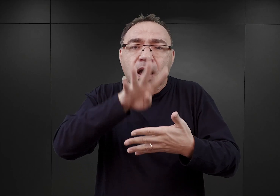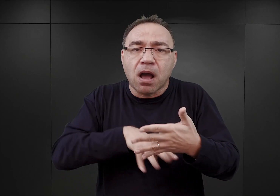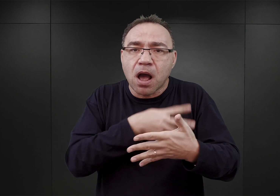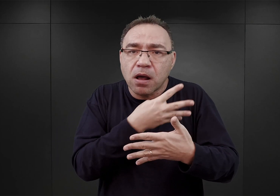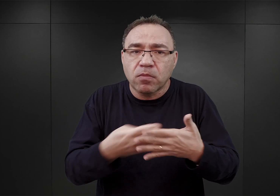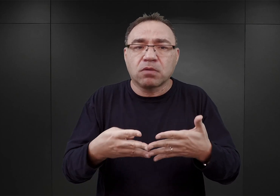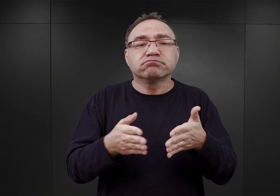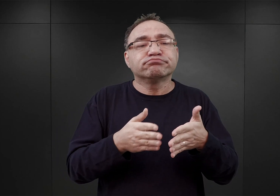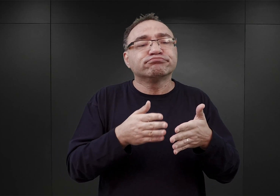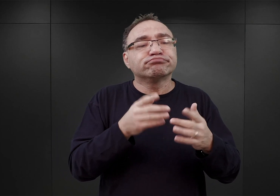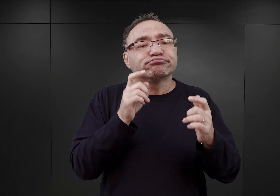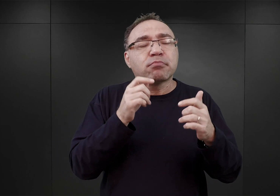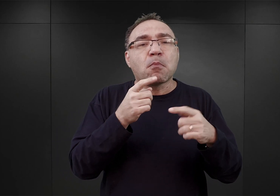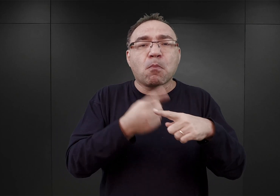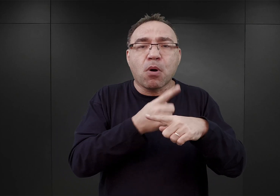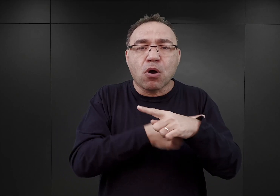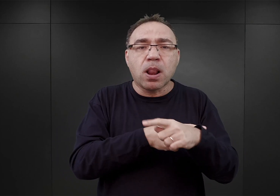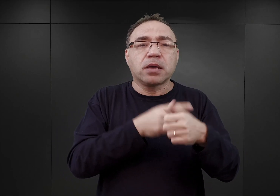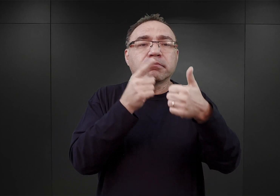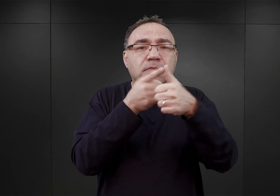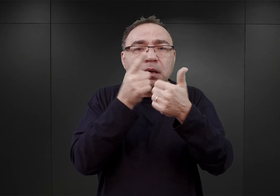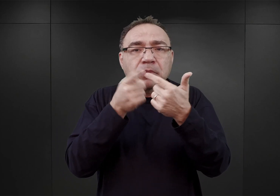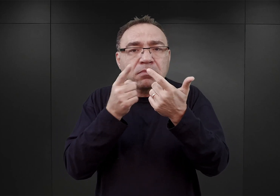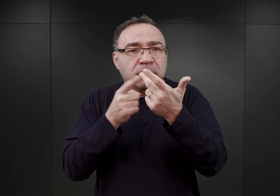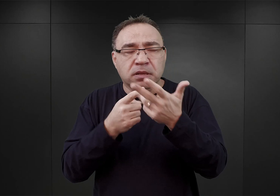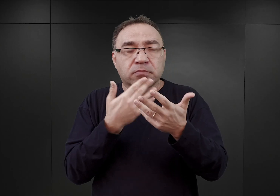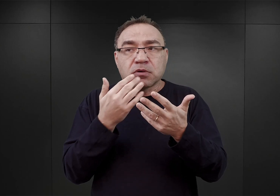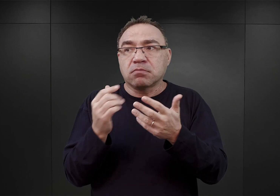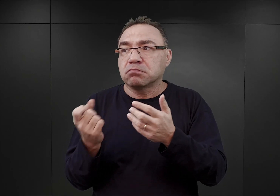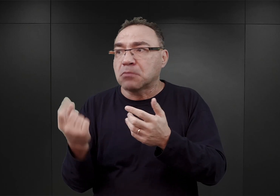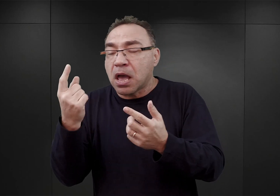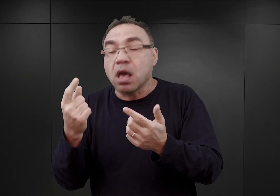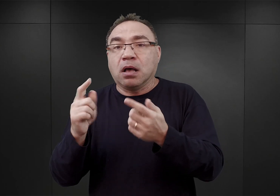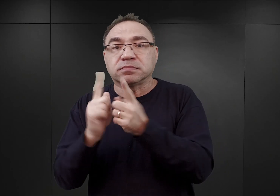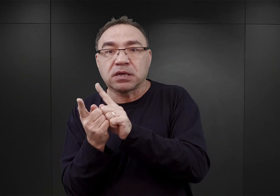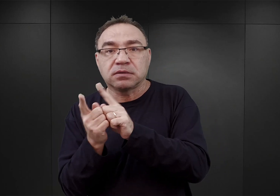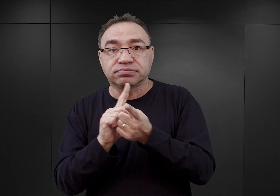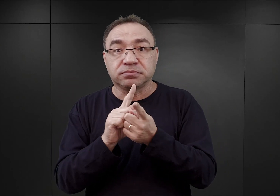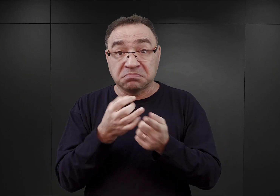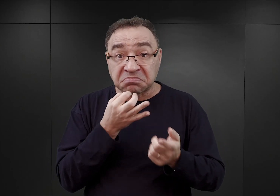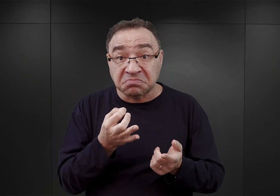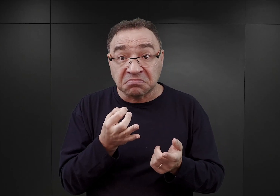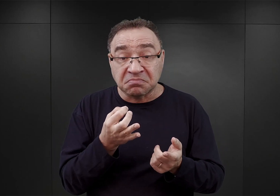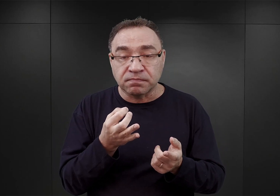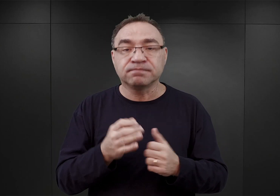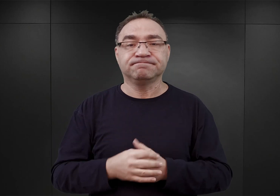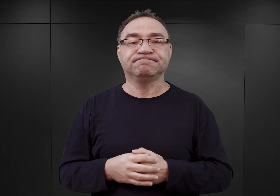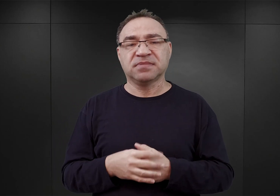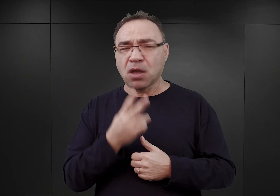punkt po punkcie, tylko raczej odpowiadanie na pewne wydarzenia… Spoglądając na zarówno proces inwestycyjny